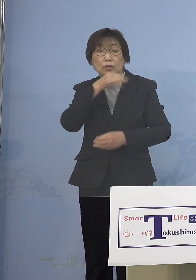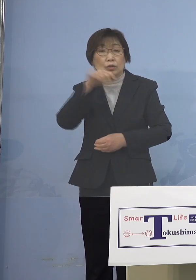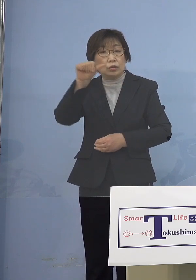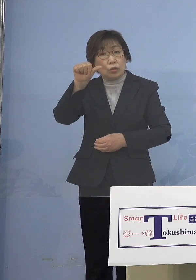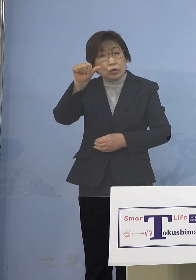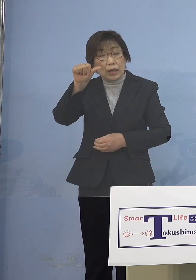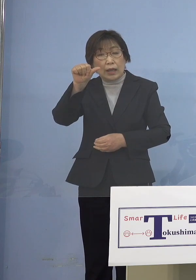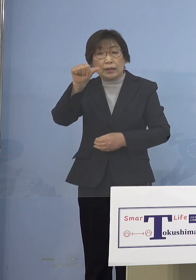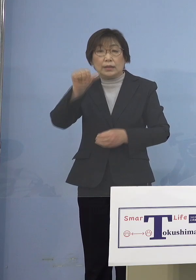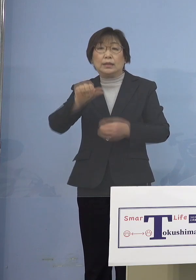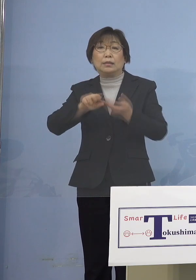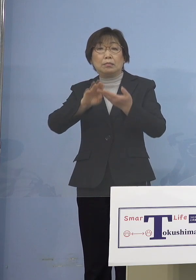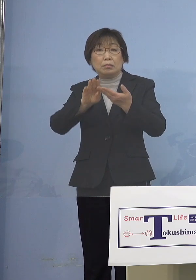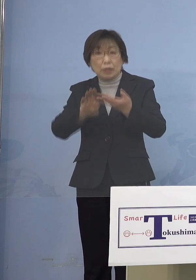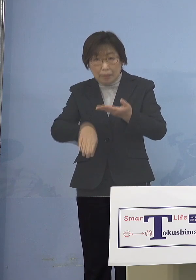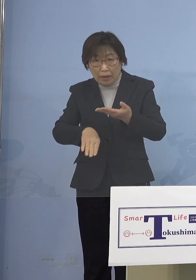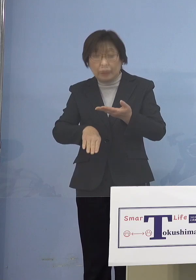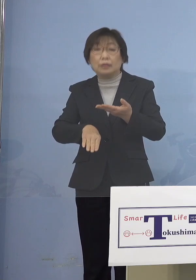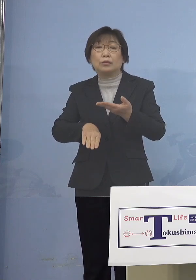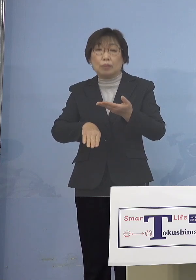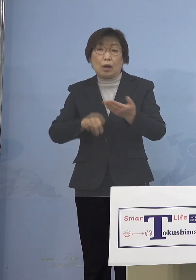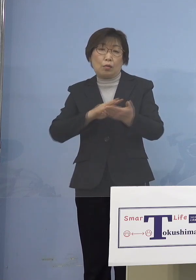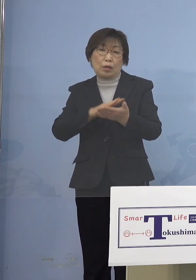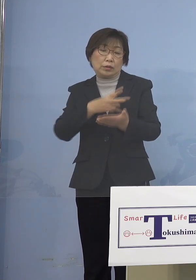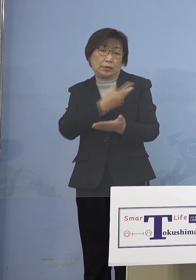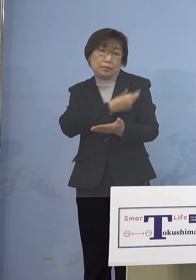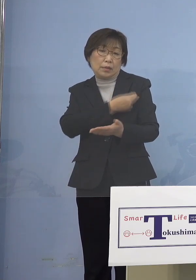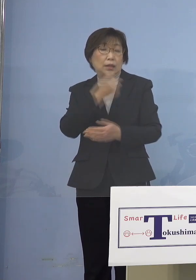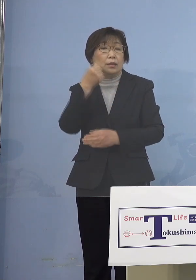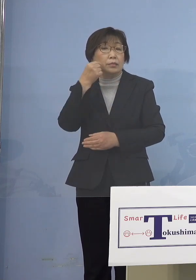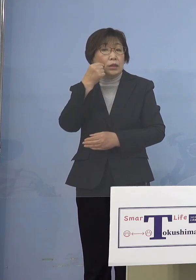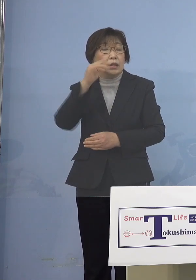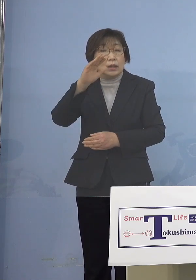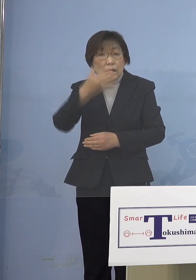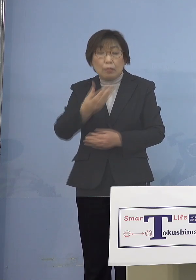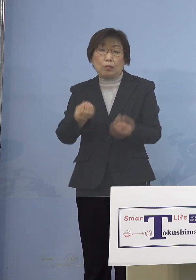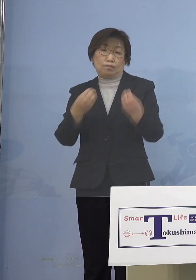ワクチンを打つことができません でもかかるということで